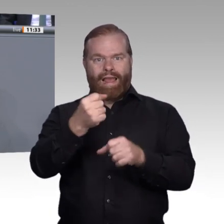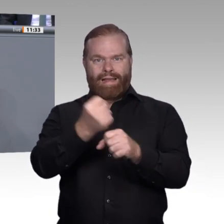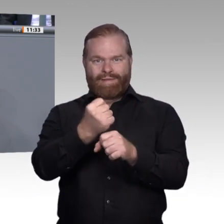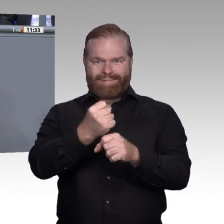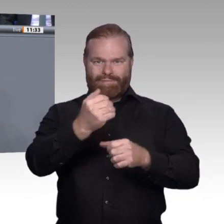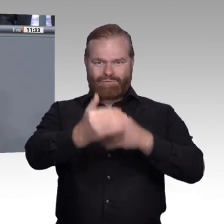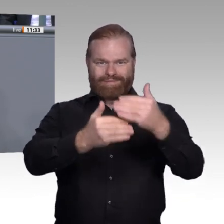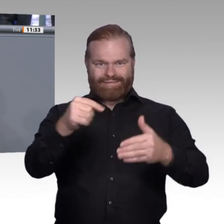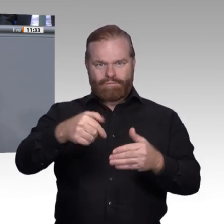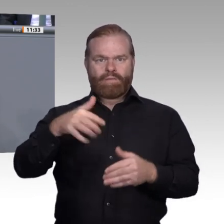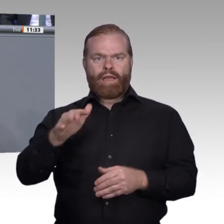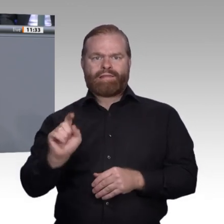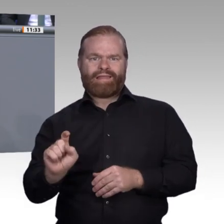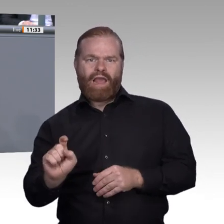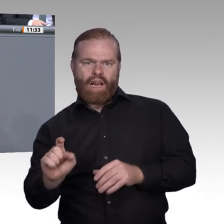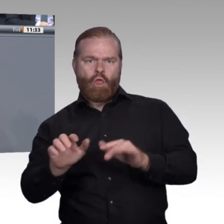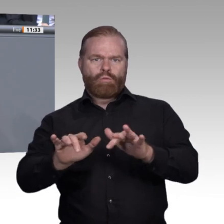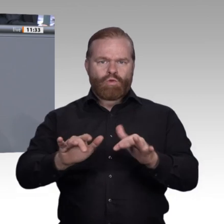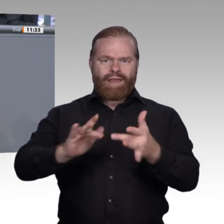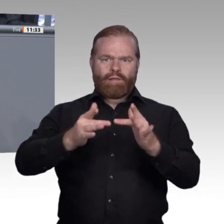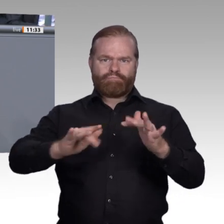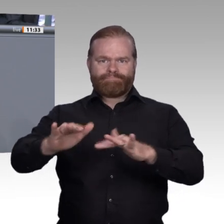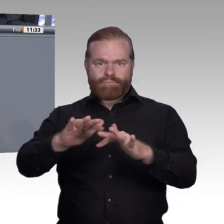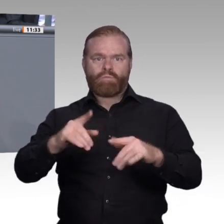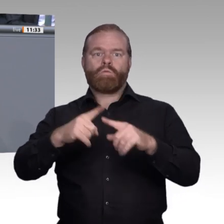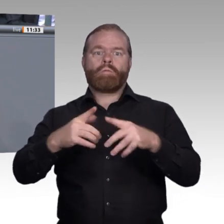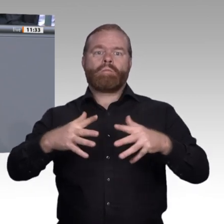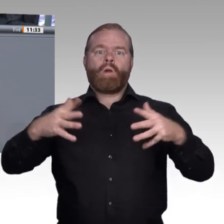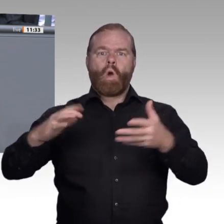und wie wir die berufliche Bildung an die Herausforderungen der Digitalisierung anpassen